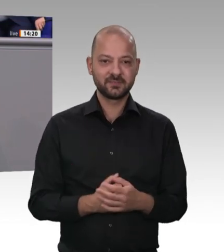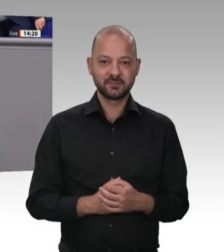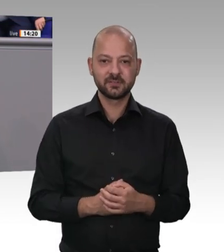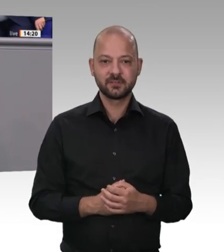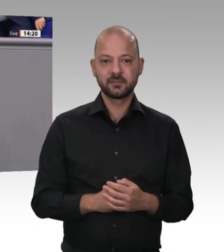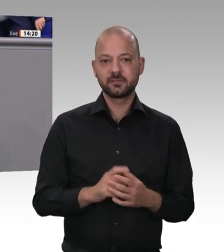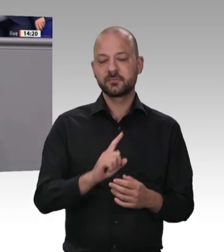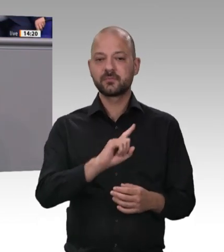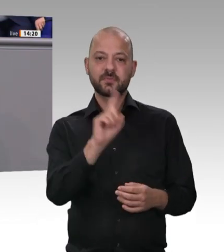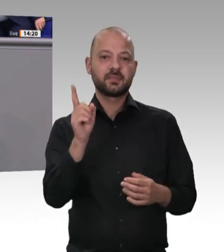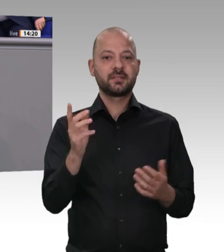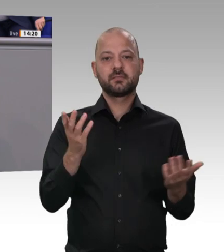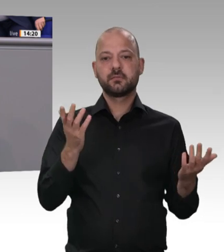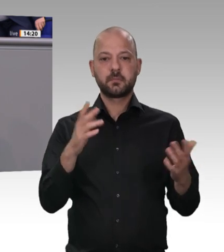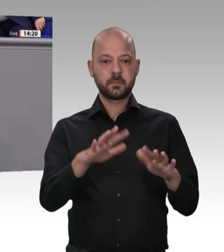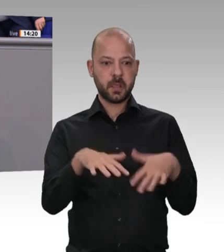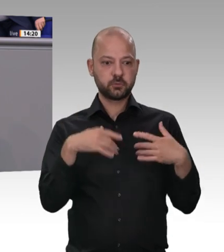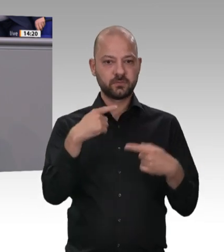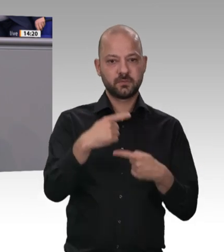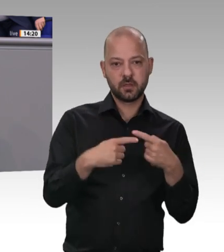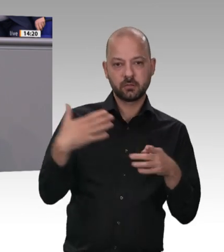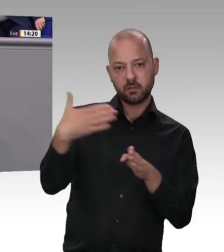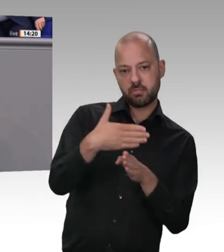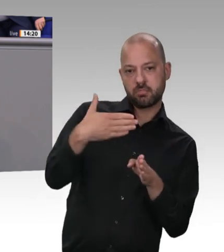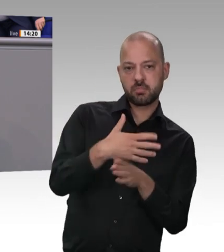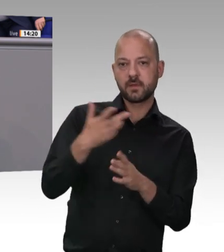an dieser Stelle: Sie sind doch ein Lobbyist dieser Branche;